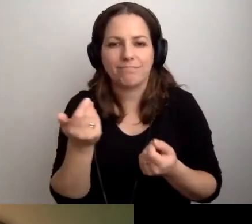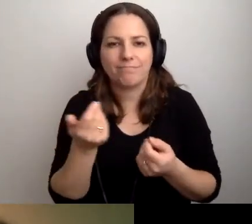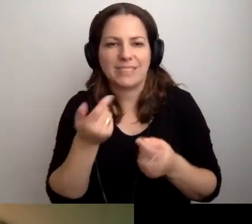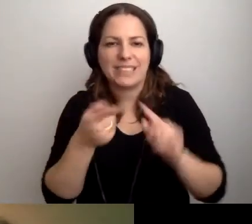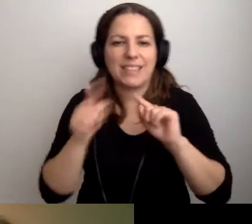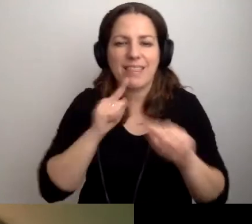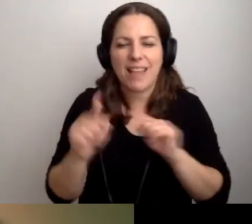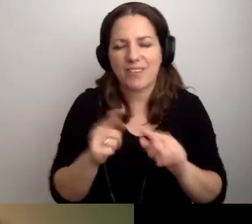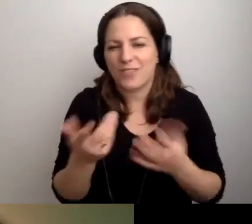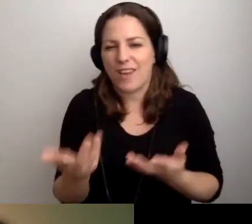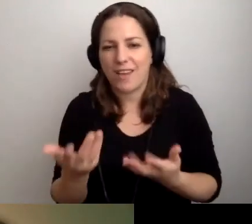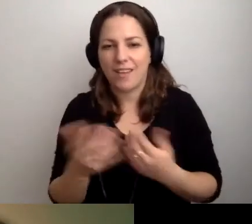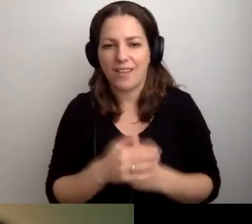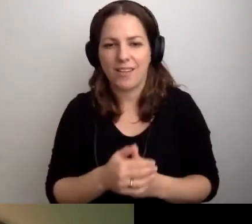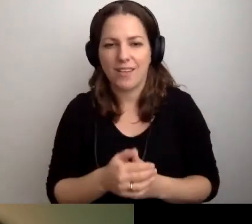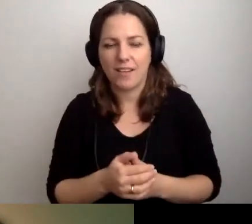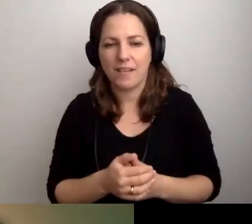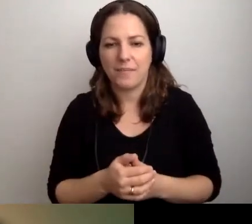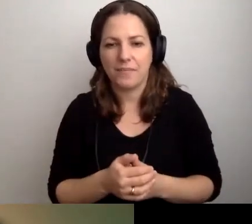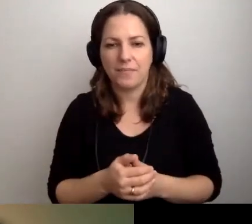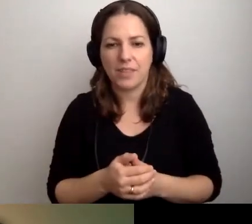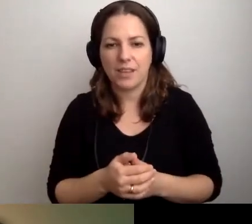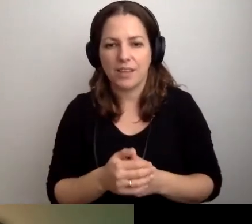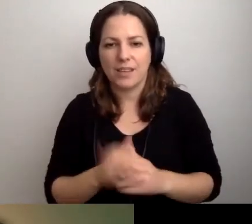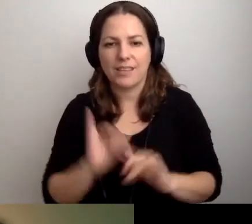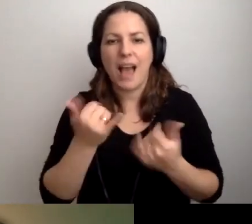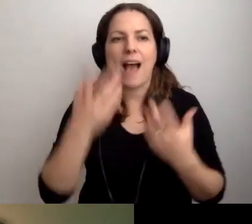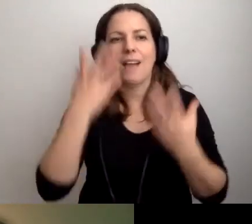jak wyglądają osoby zadające pytanie.